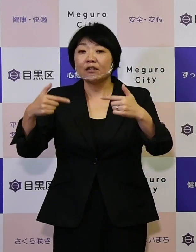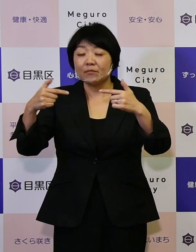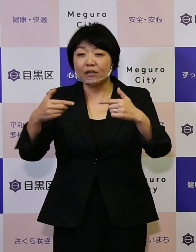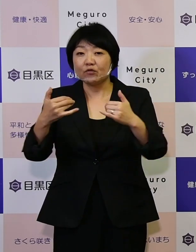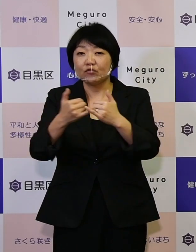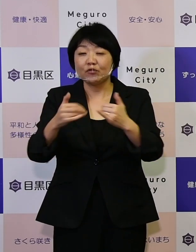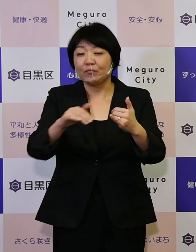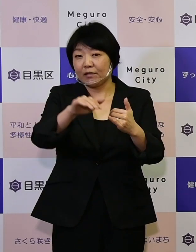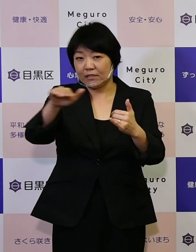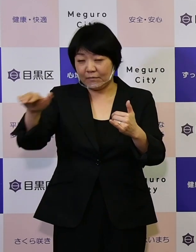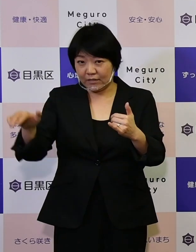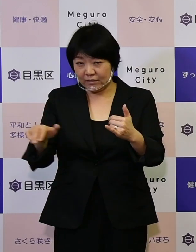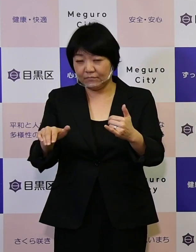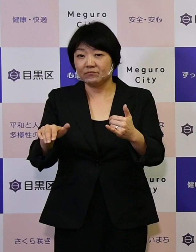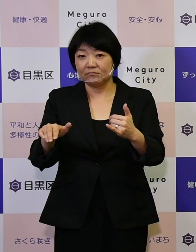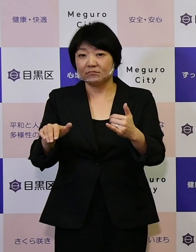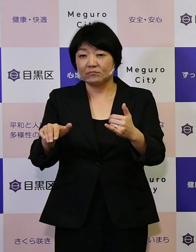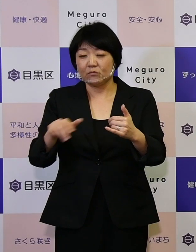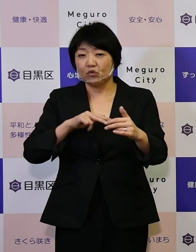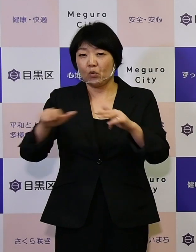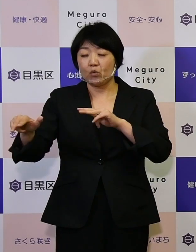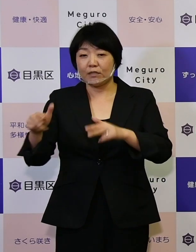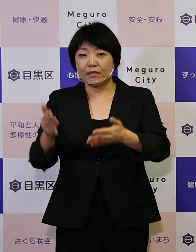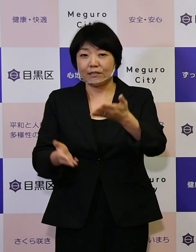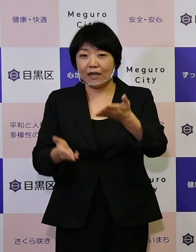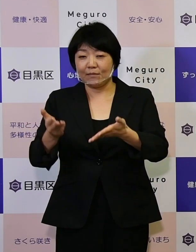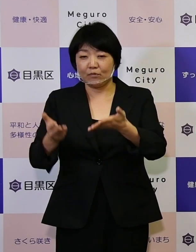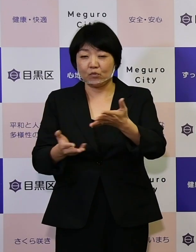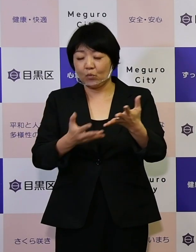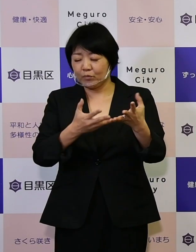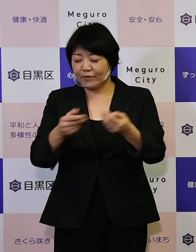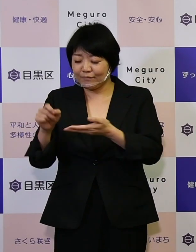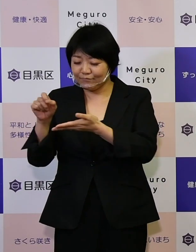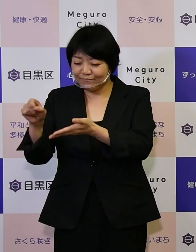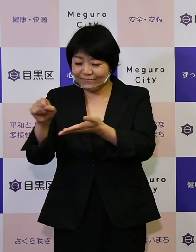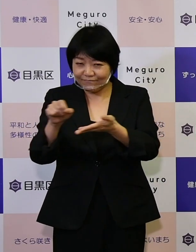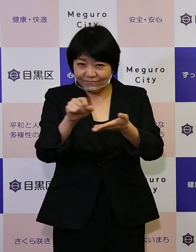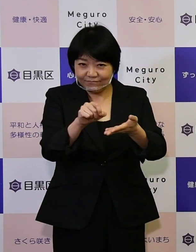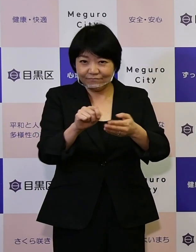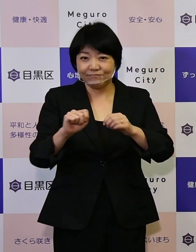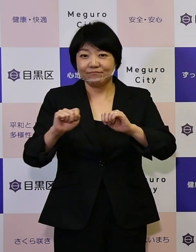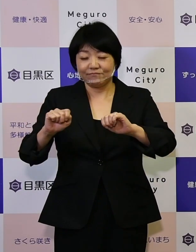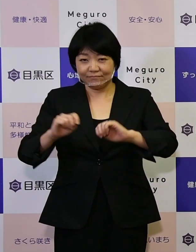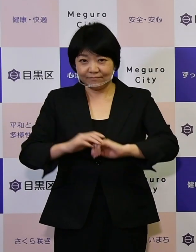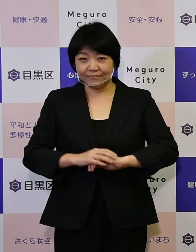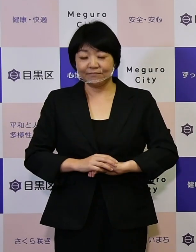さまざまな行政サービスを提供させていただいています。